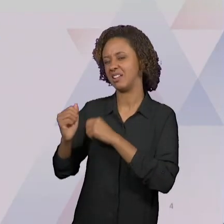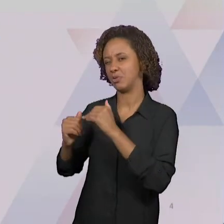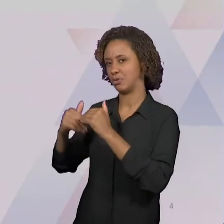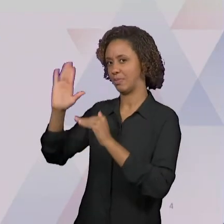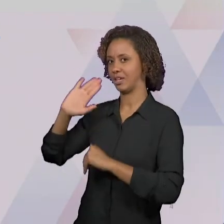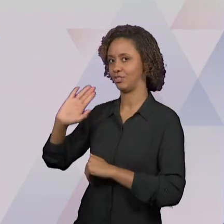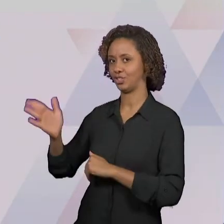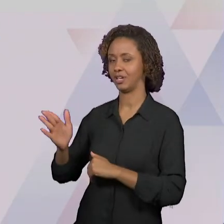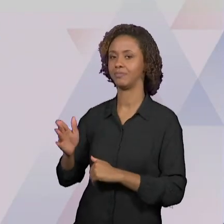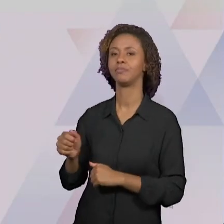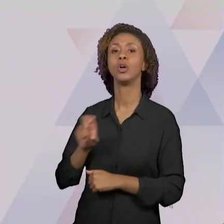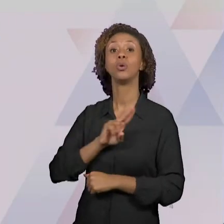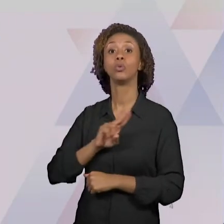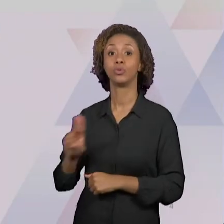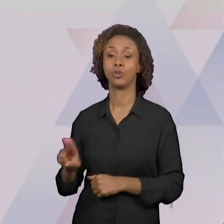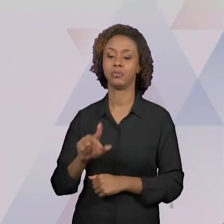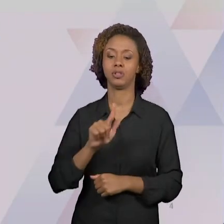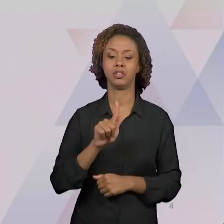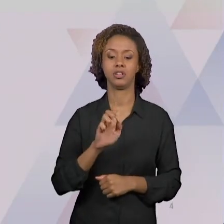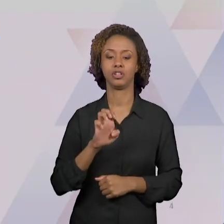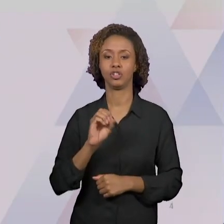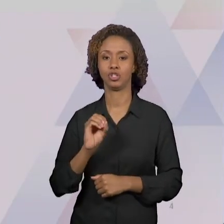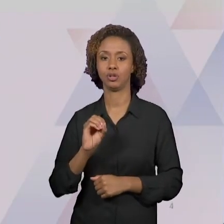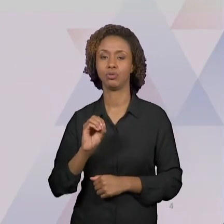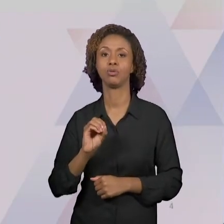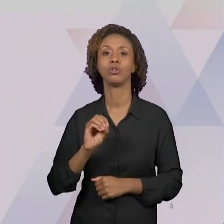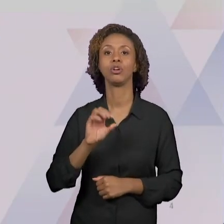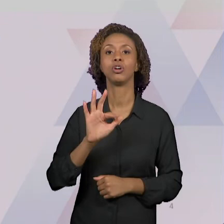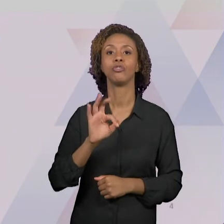VIRTUAL; É UM FÓRUM DE EDUCAÇÃO GEOGRAFIA E